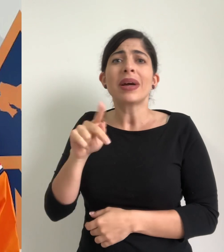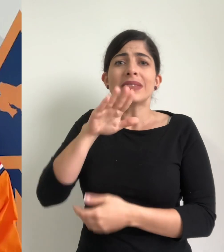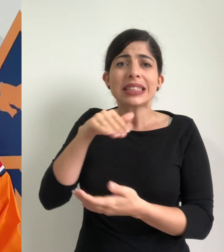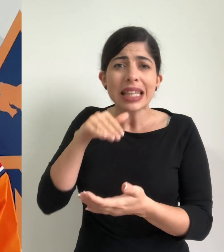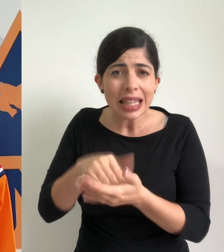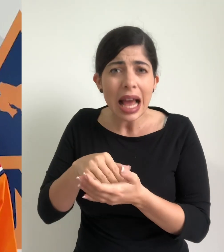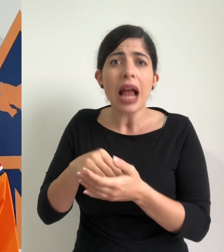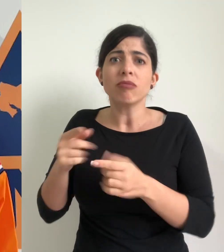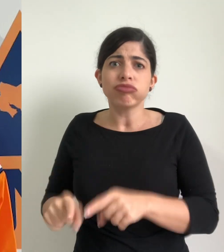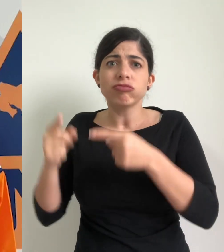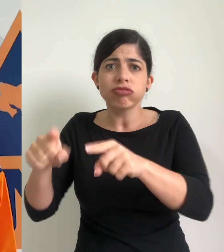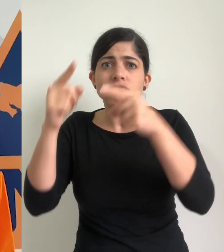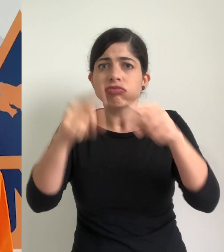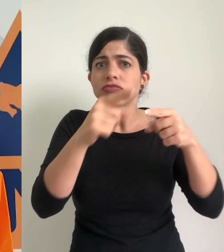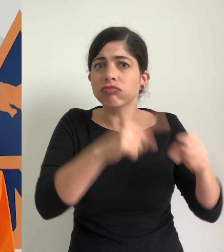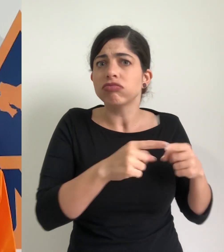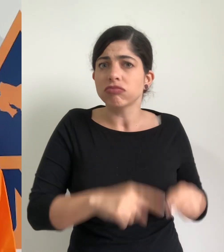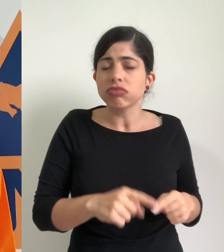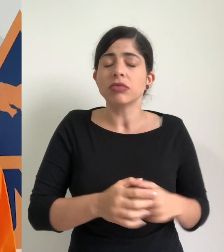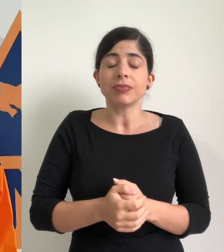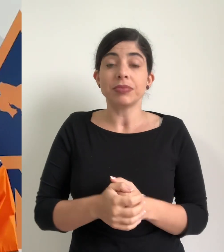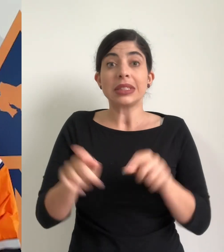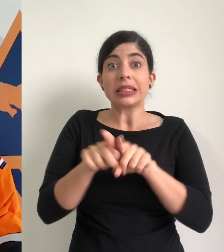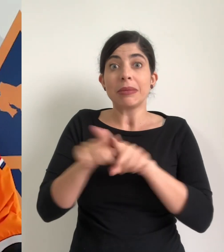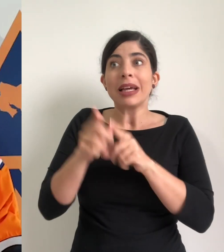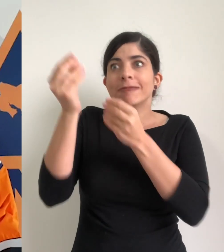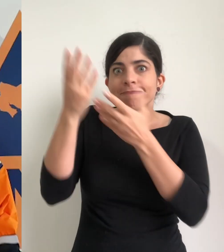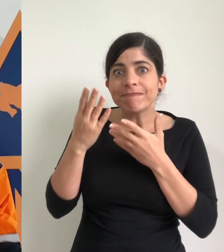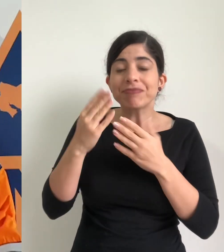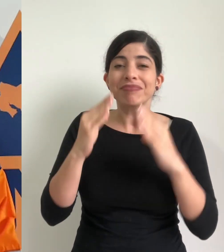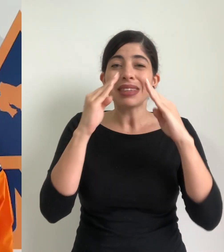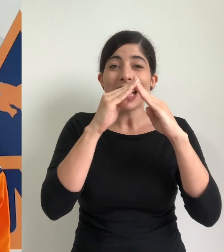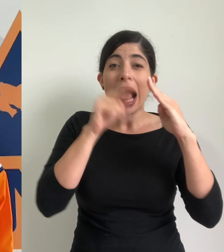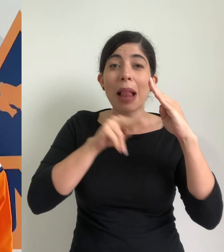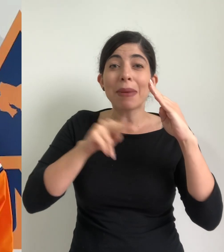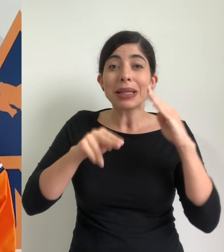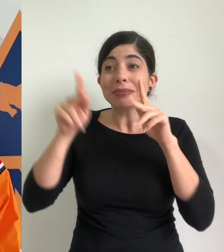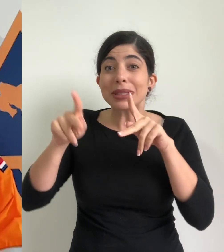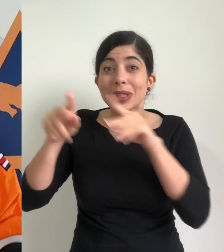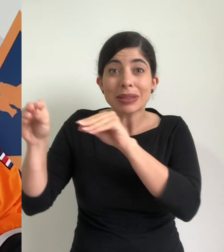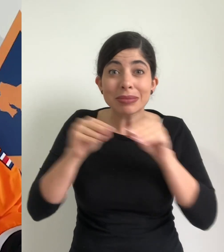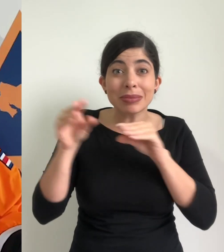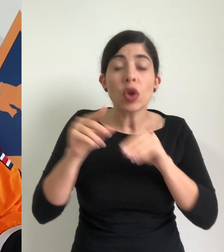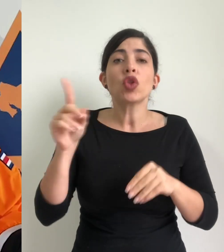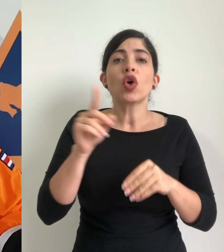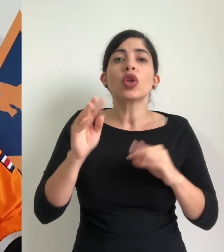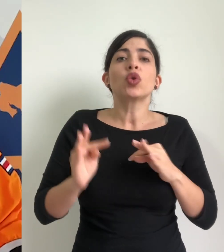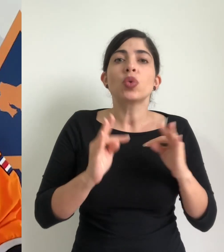y del pacífico central principalmente además se reportan albergues en los cantones de Turrialba,